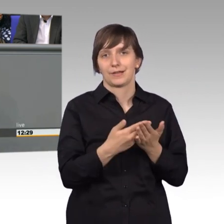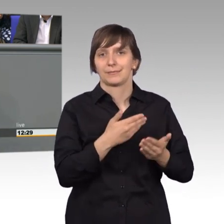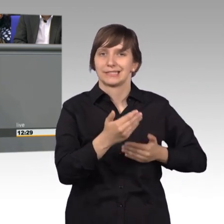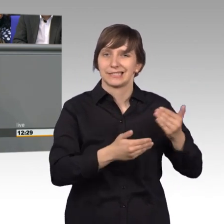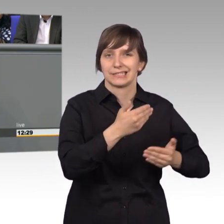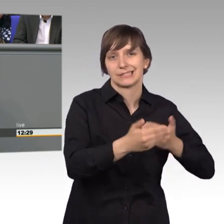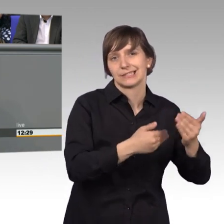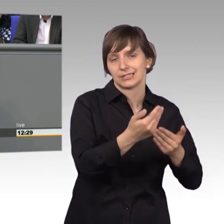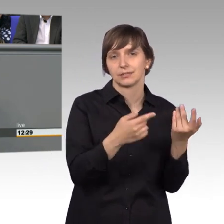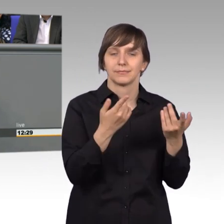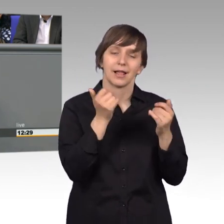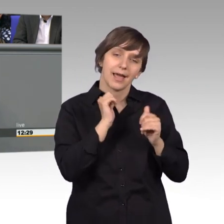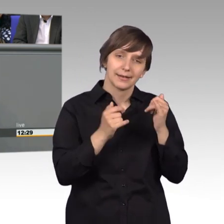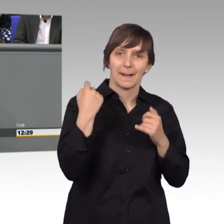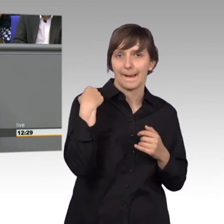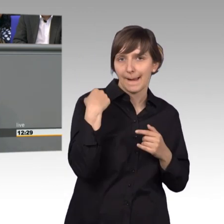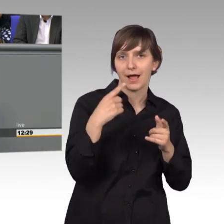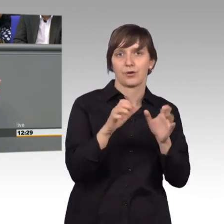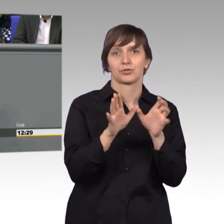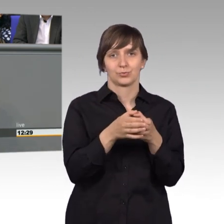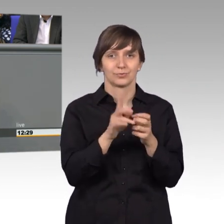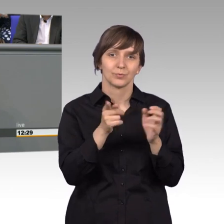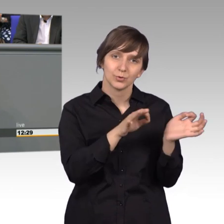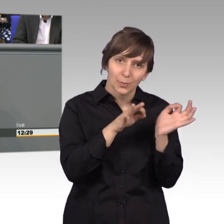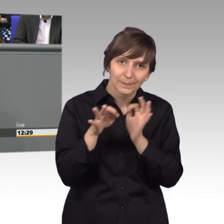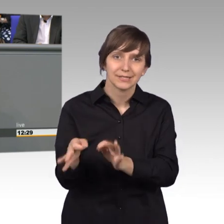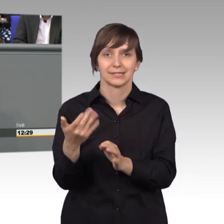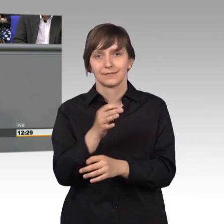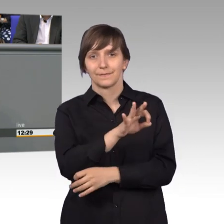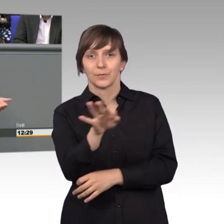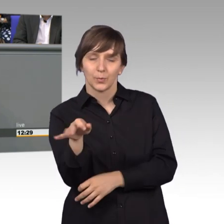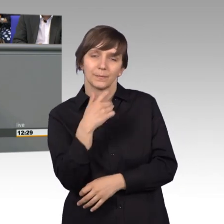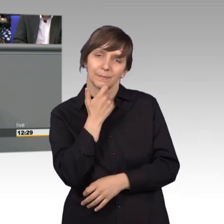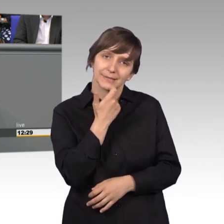für einige nicht so schön, aber wir können uns um diese Dinge jetzt